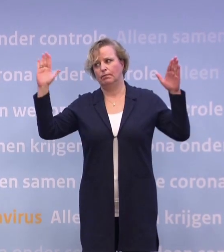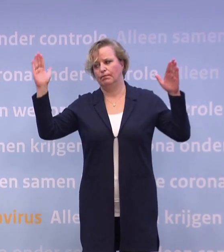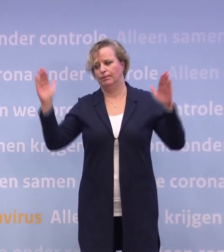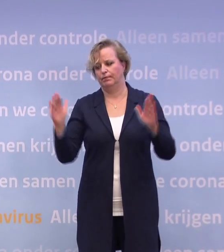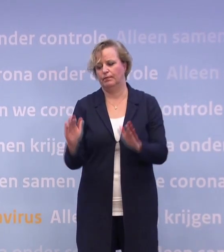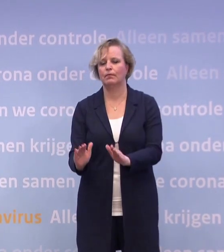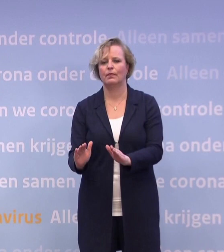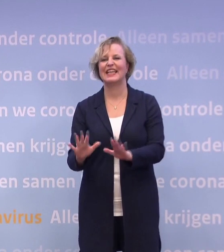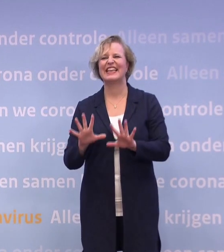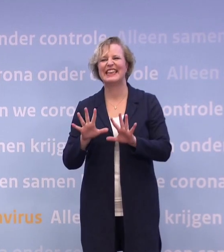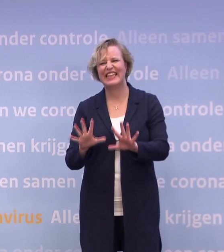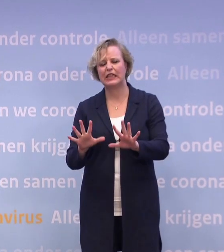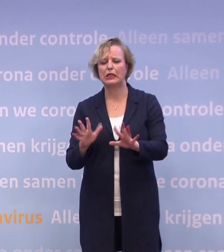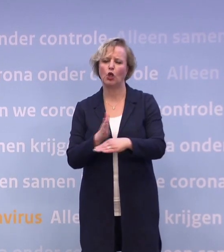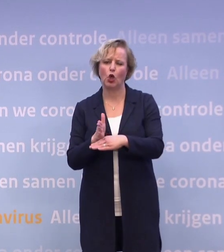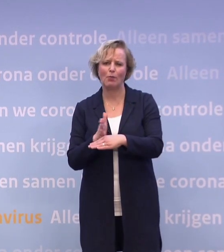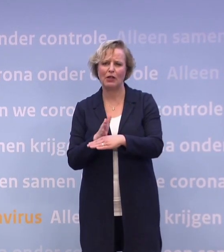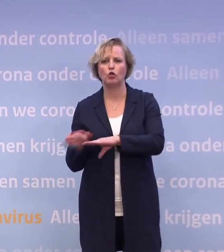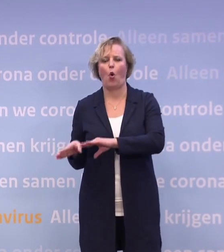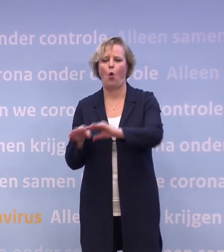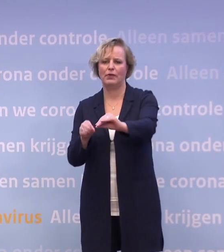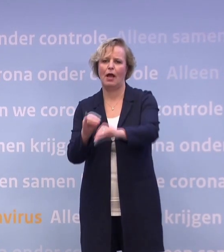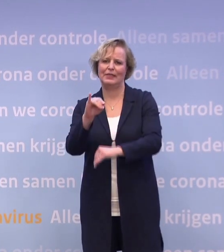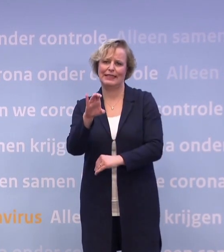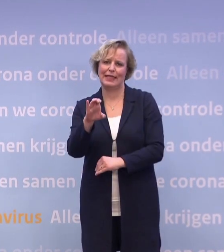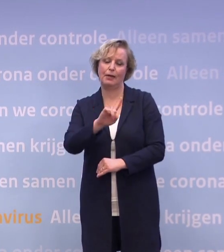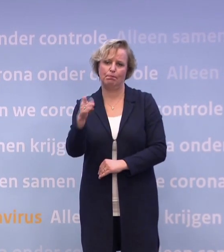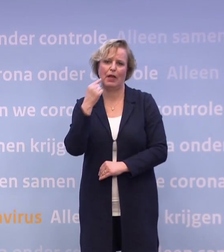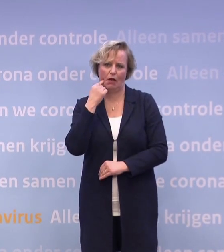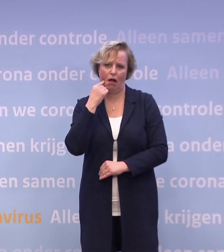...ongeveer tien gemiddeld opnames op de intensive care per dag.